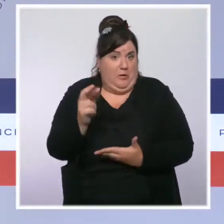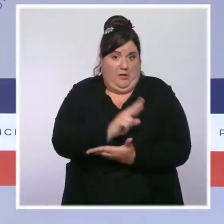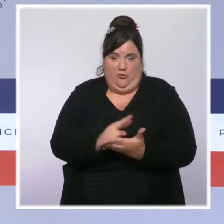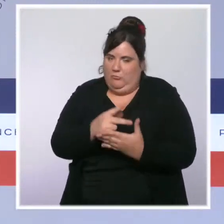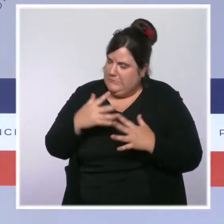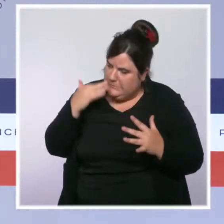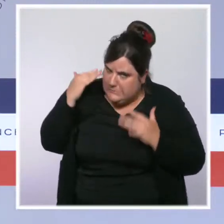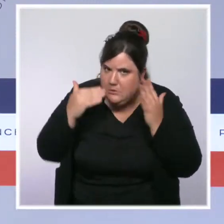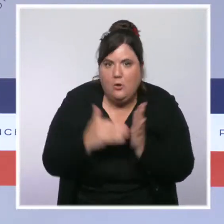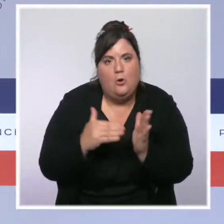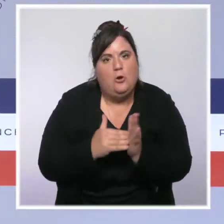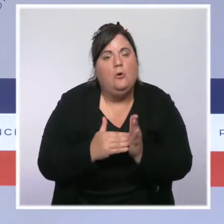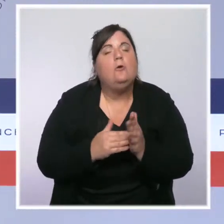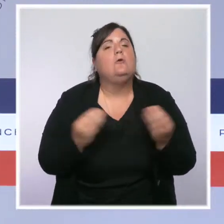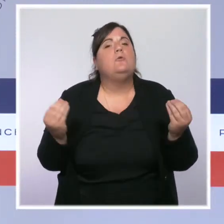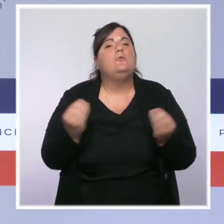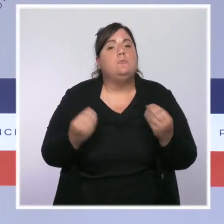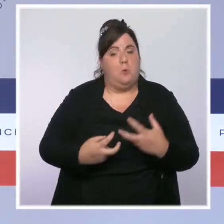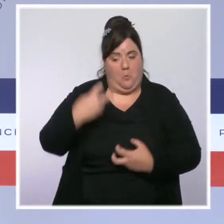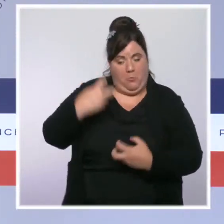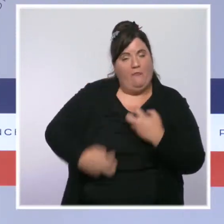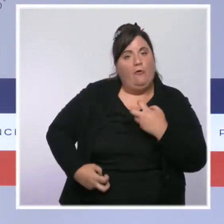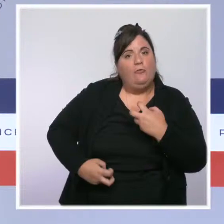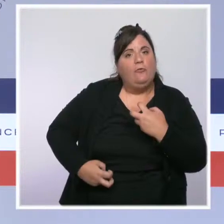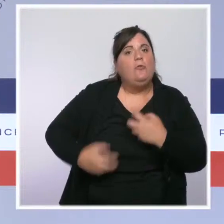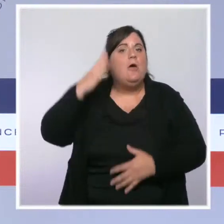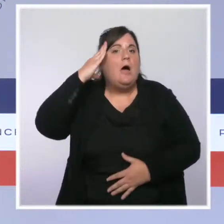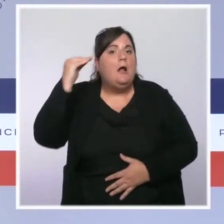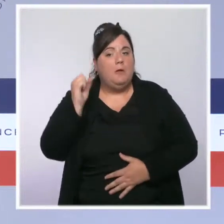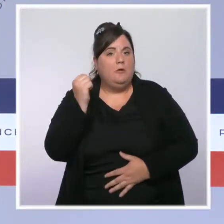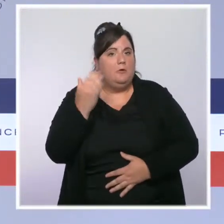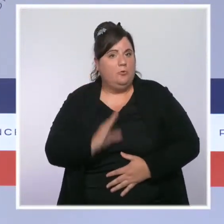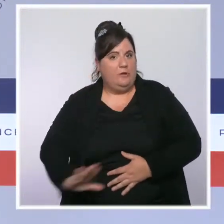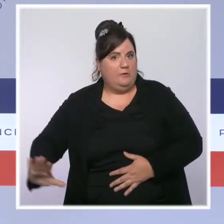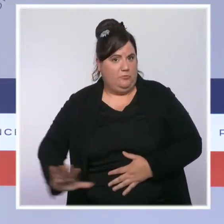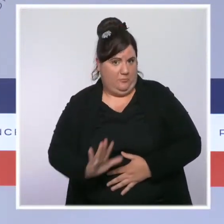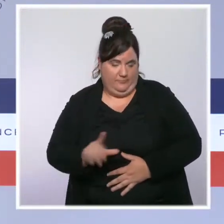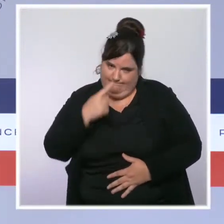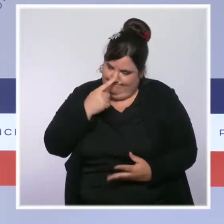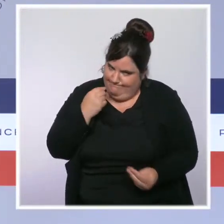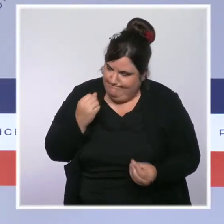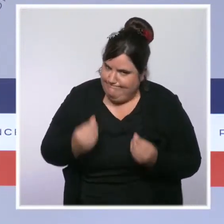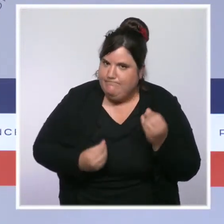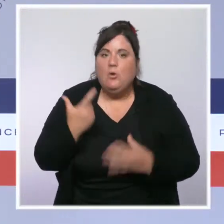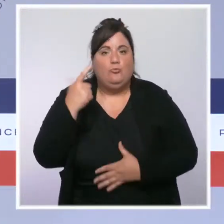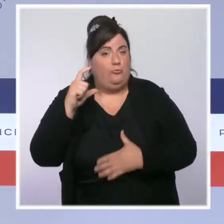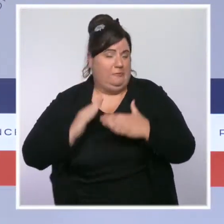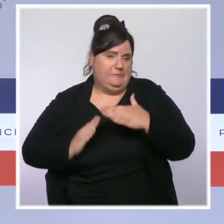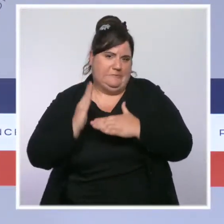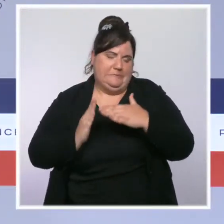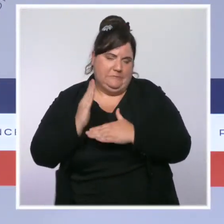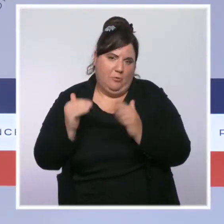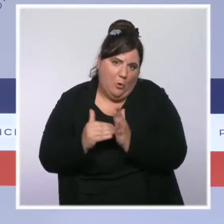le nombre de cas diminue néanmoins de façon continue, comme dans le reste de l'Hexagone depuis plus d'un mois et nous